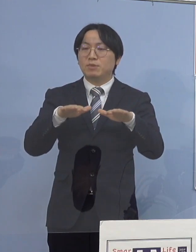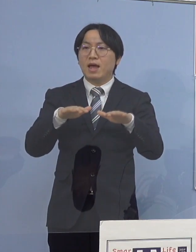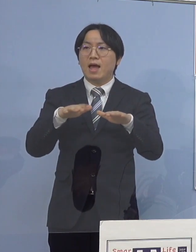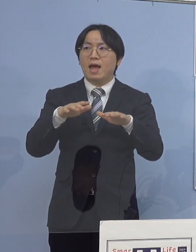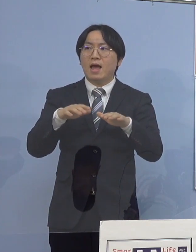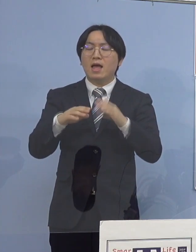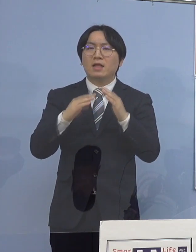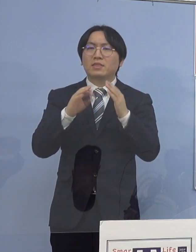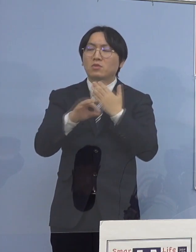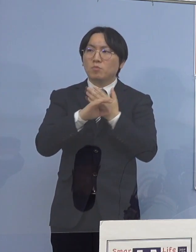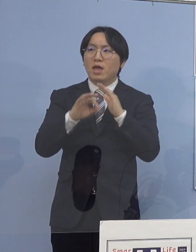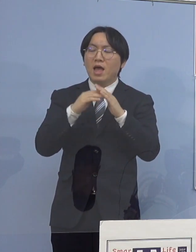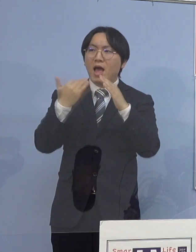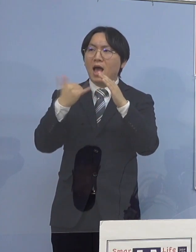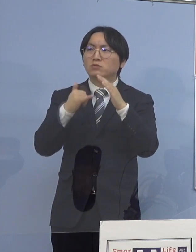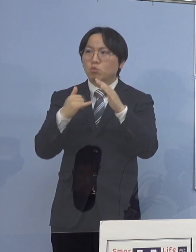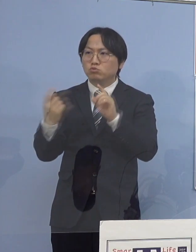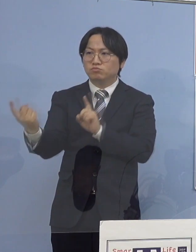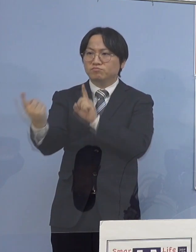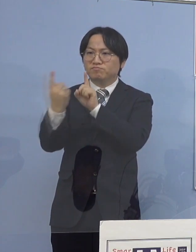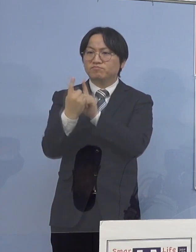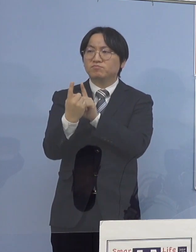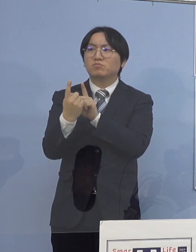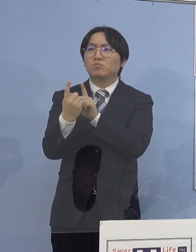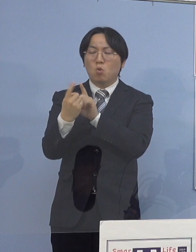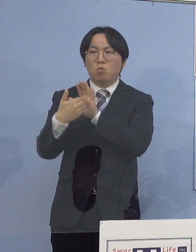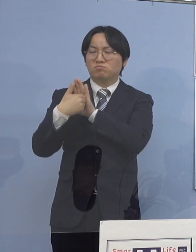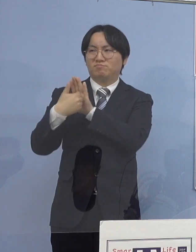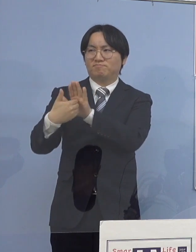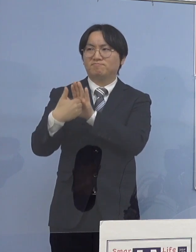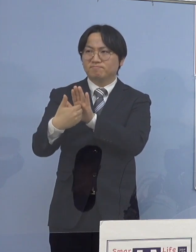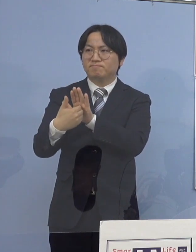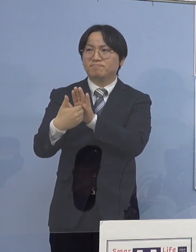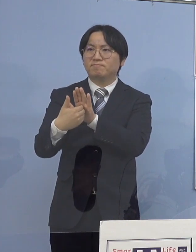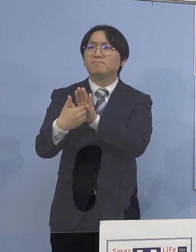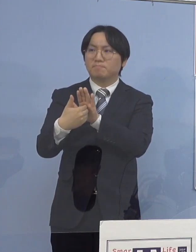51日間感染者ゼロということがあって 少しの時間ならというのを